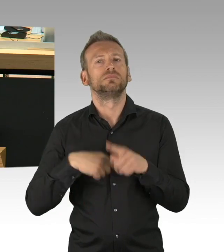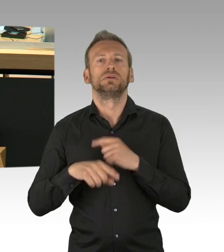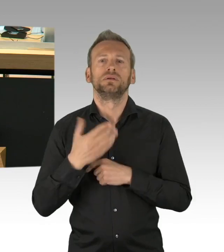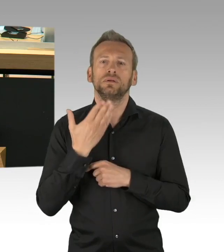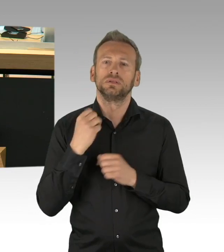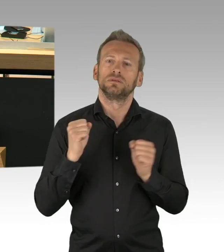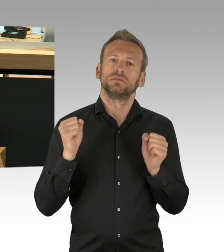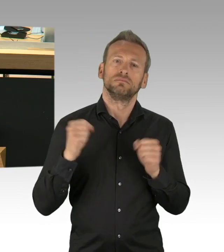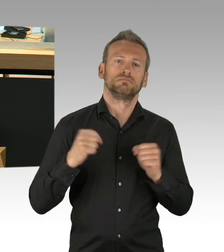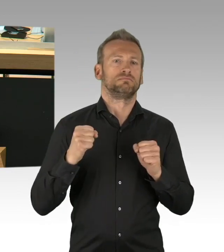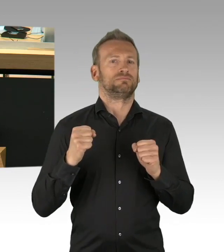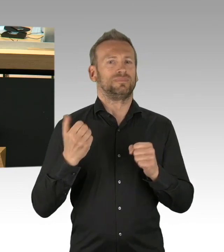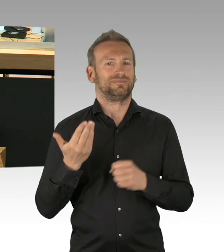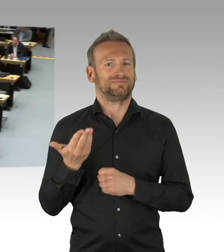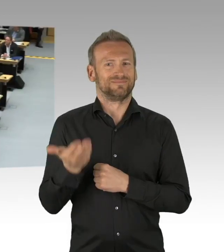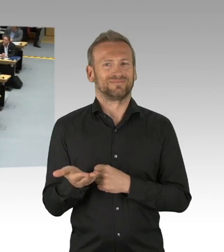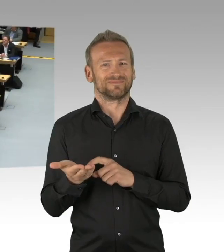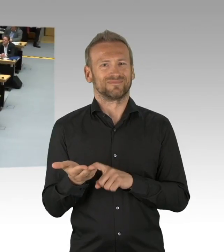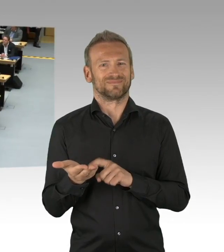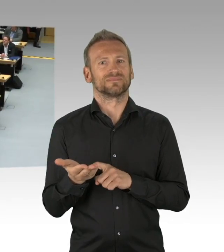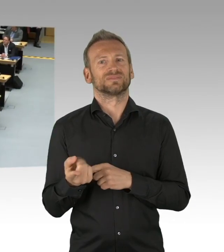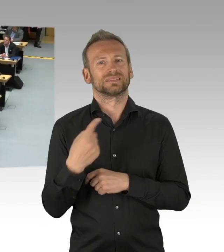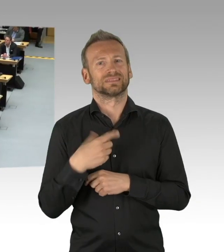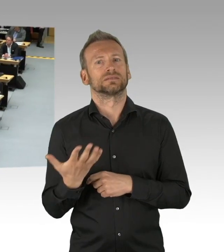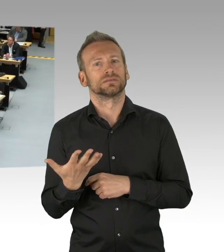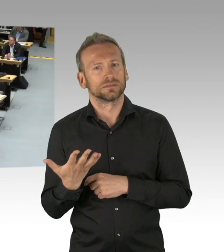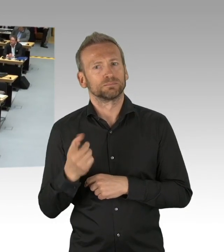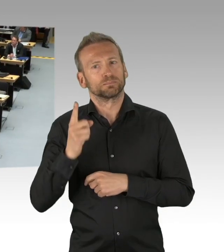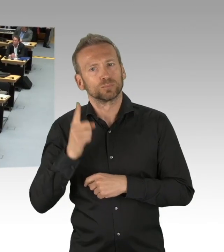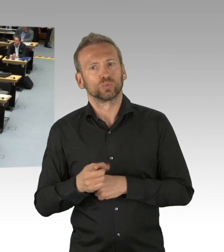und sonstigen Veröffentlichungen gesteuert, weil es geboten war.